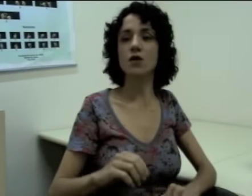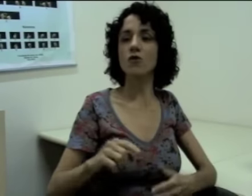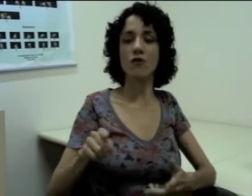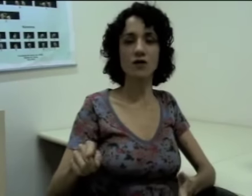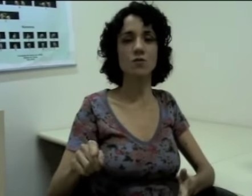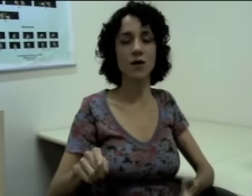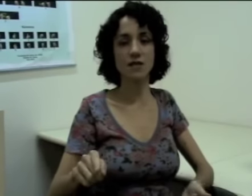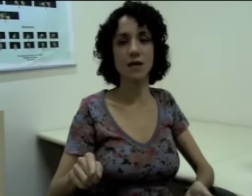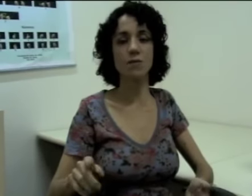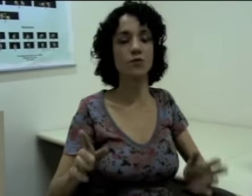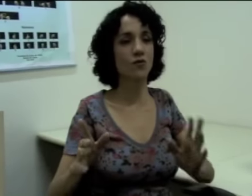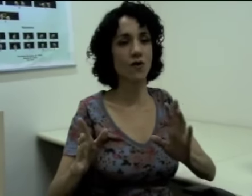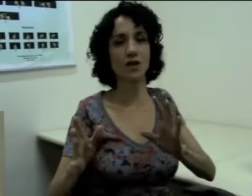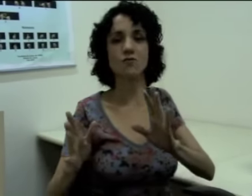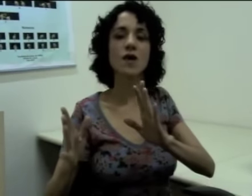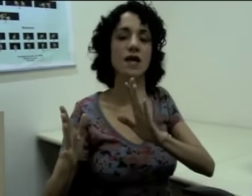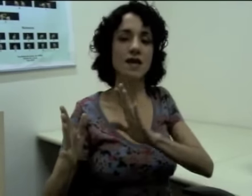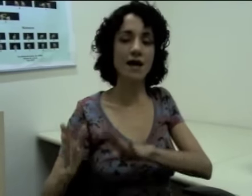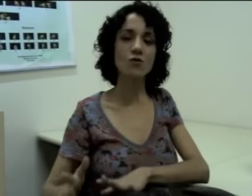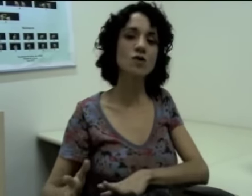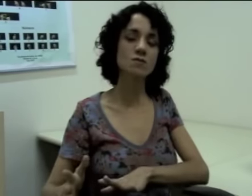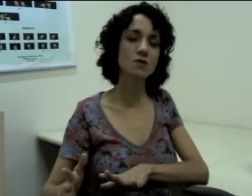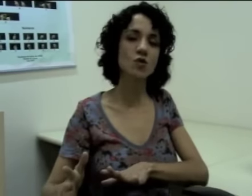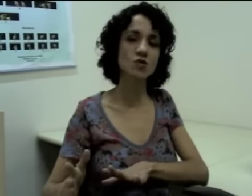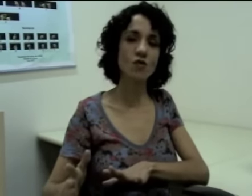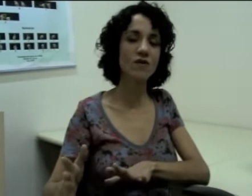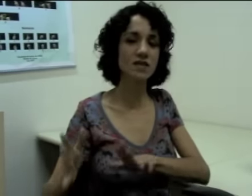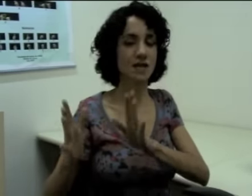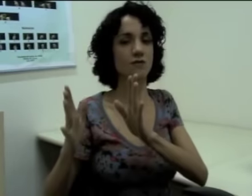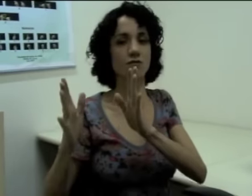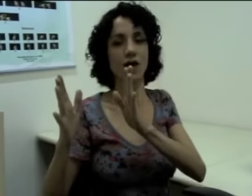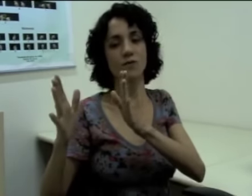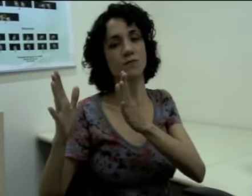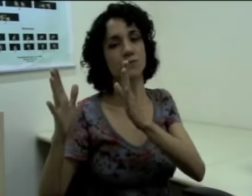Então eu faço, por exemplo. Estou falando que há duas pessoas conversando. Eu falo: